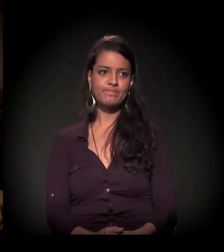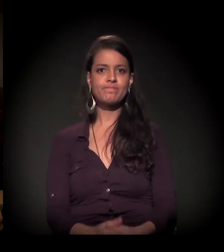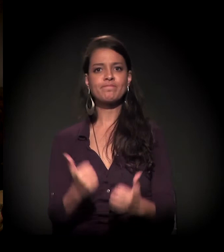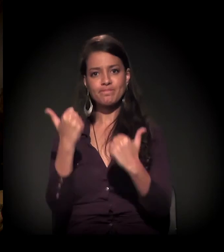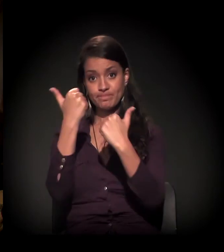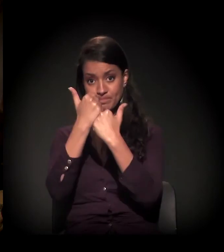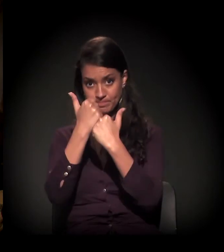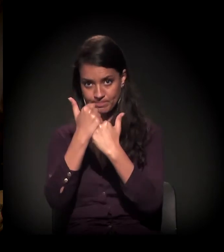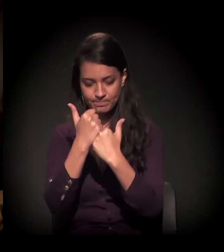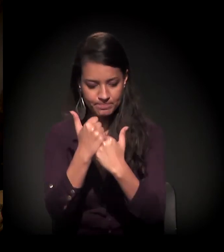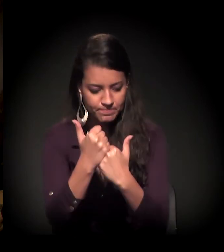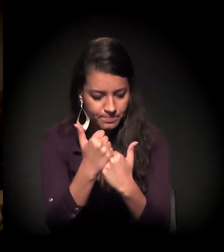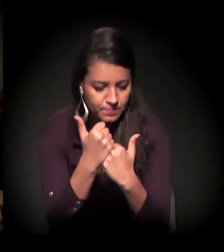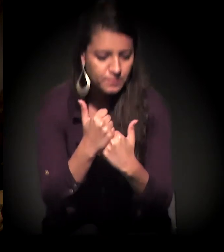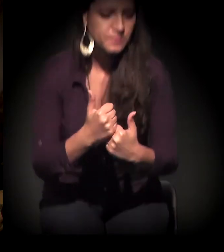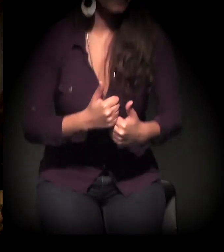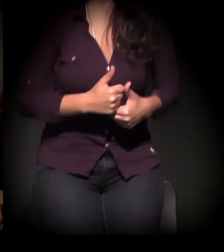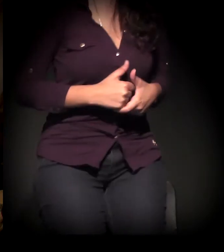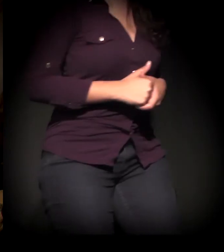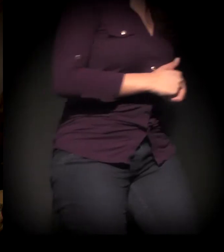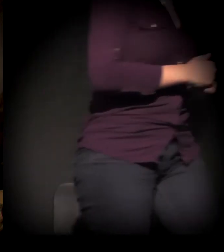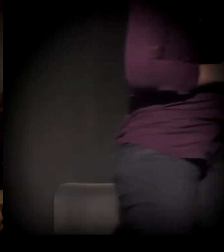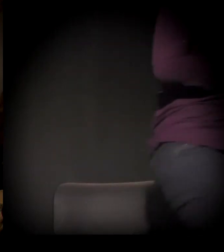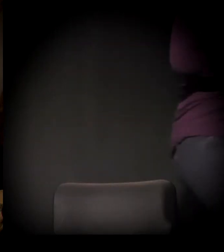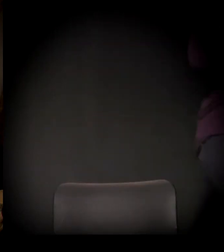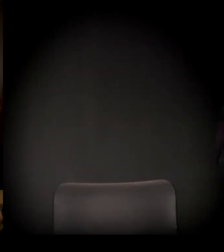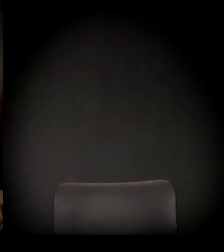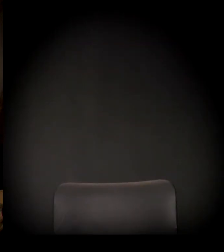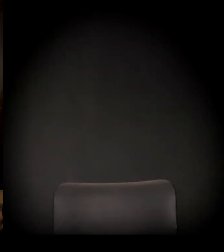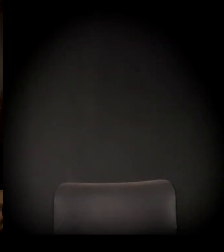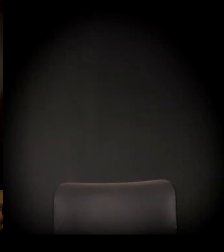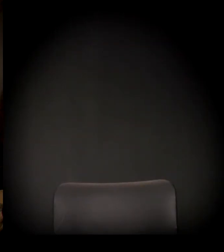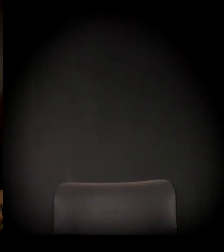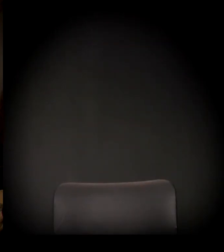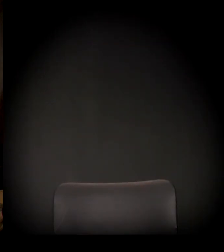Eu vou pegar mais uma, para a gente fazer mais duas. Você.